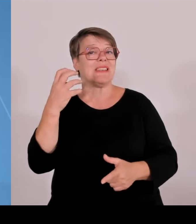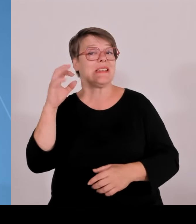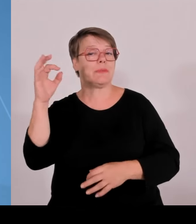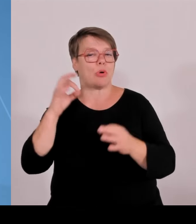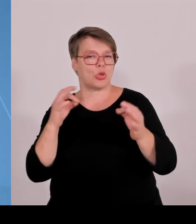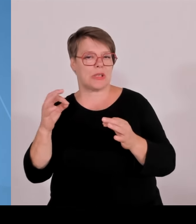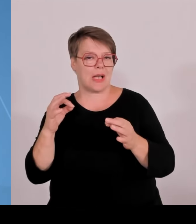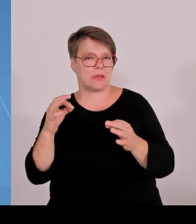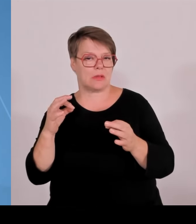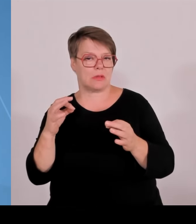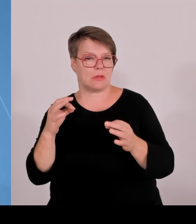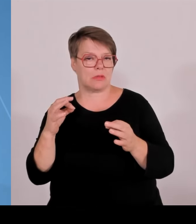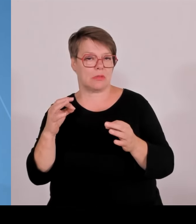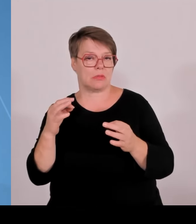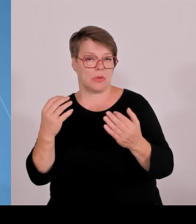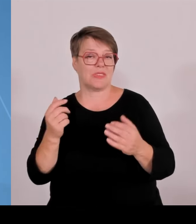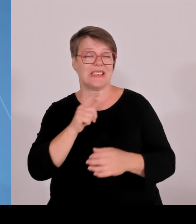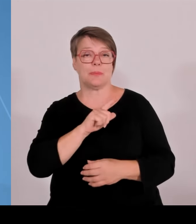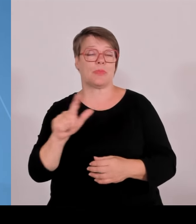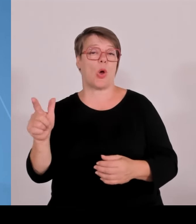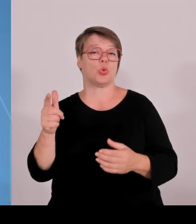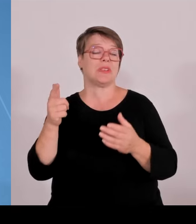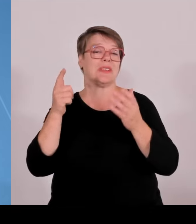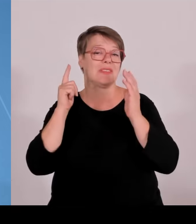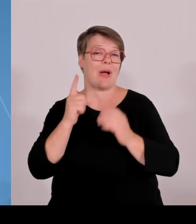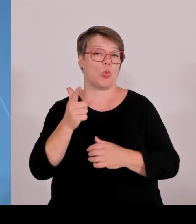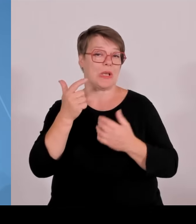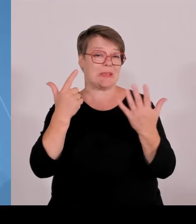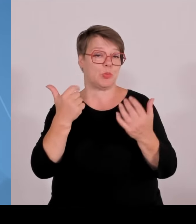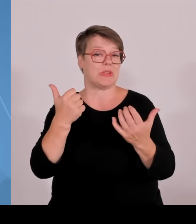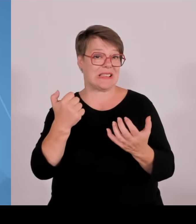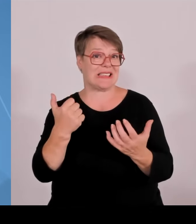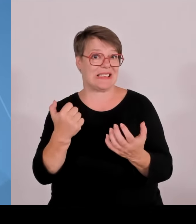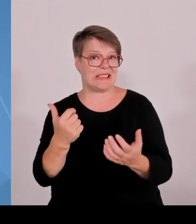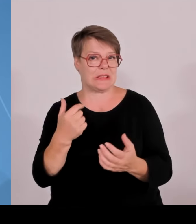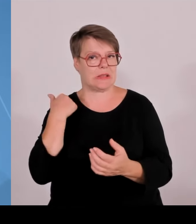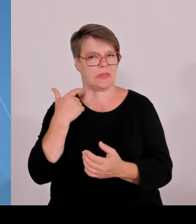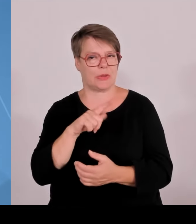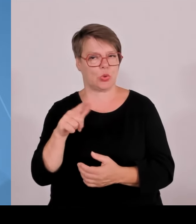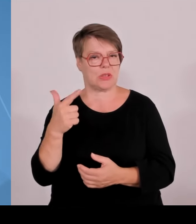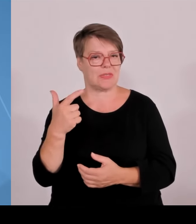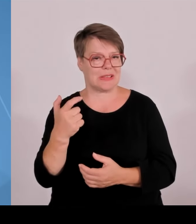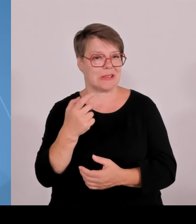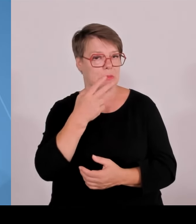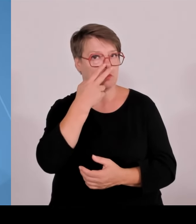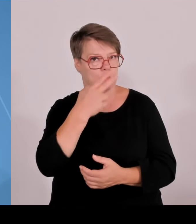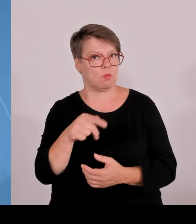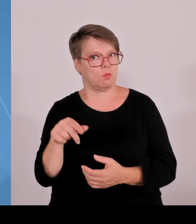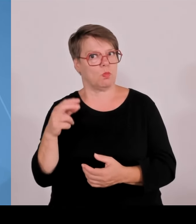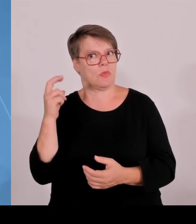zukunftsgerichtet anzulegen und ich freue mich schon jetzt mit Blick auf das neue Programm Zukunftsvertrag, Studium und Lehre,